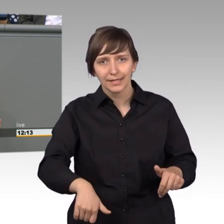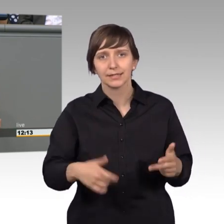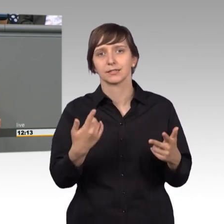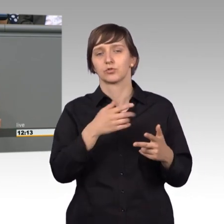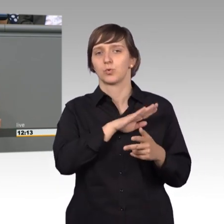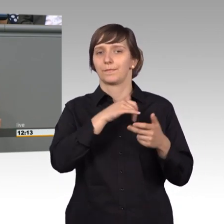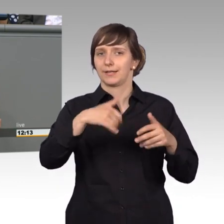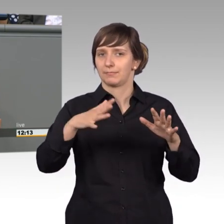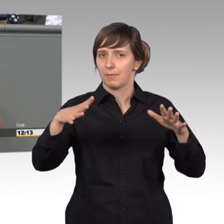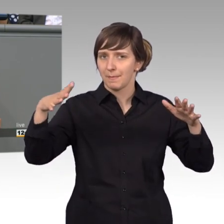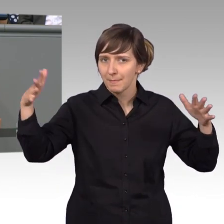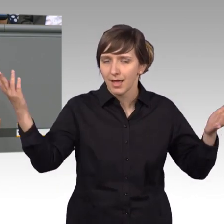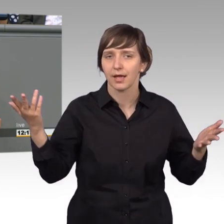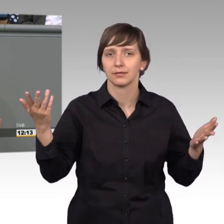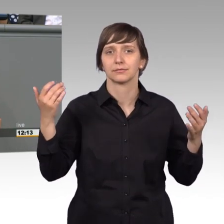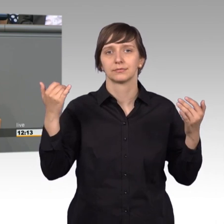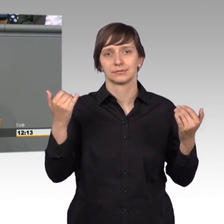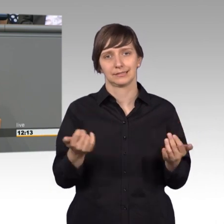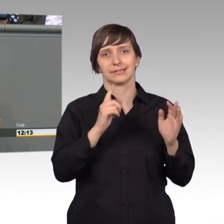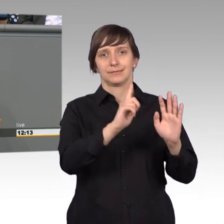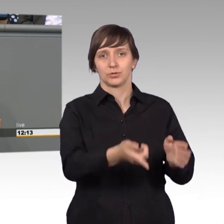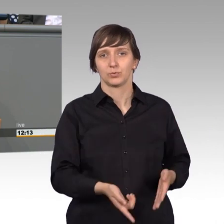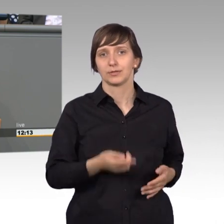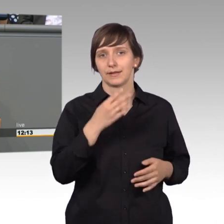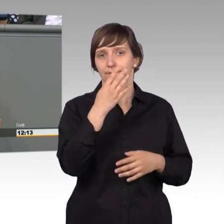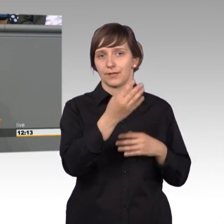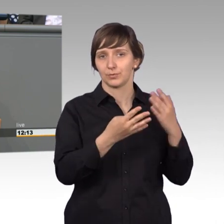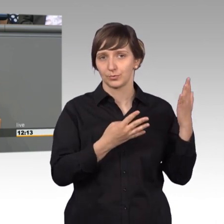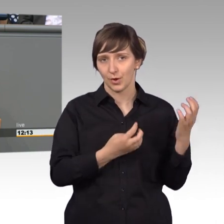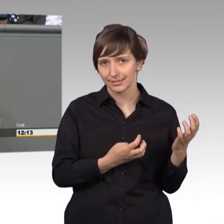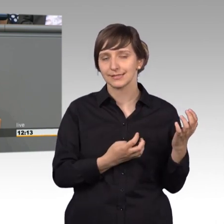und nun 1794 das preußische Landrecht.